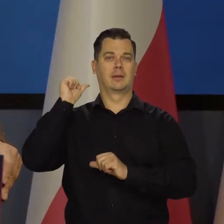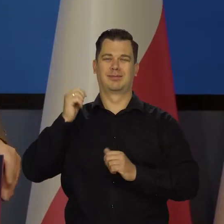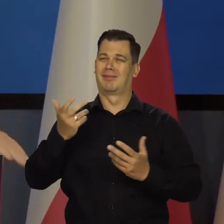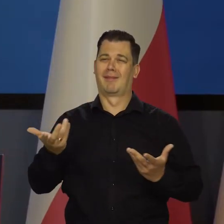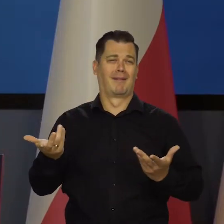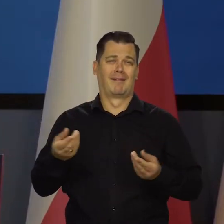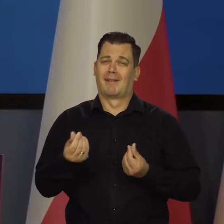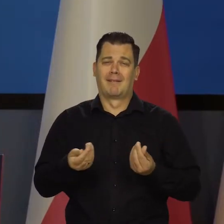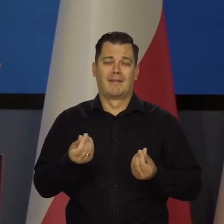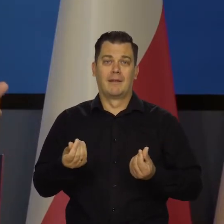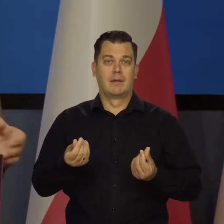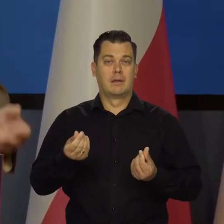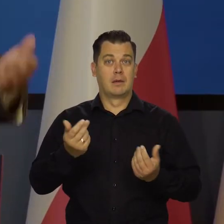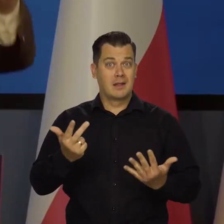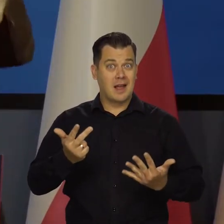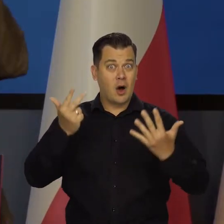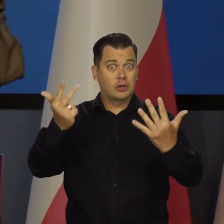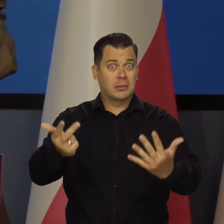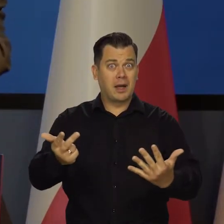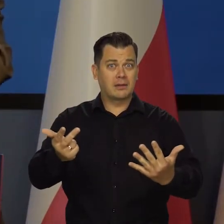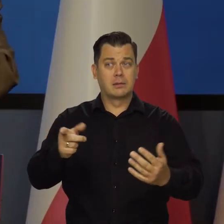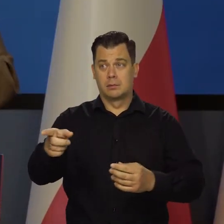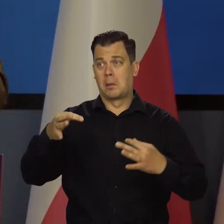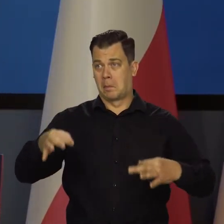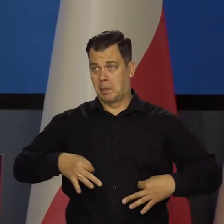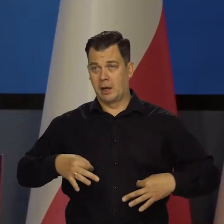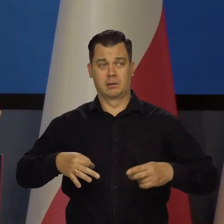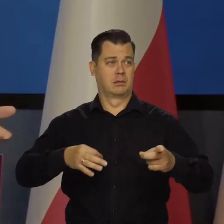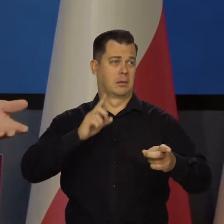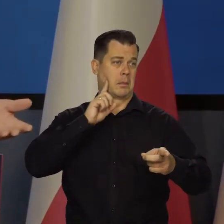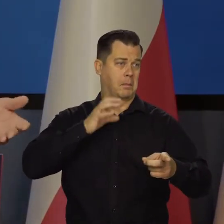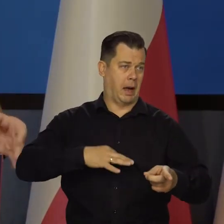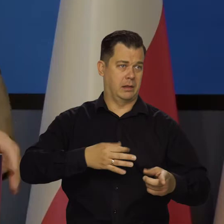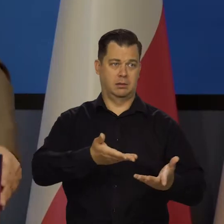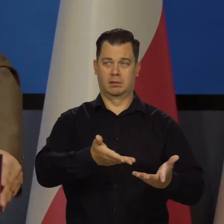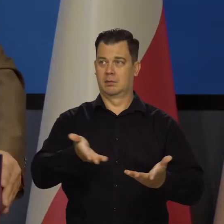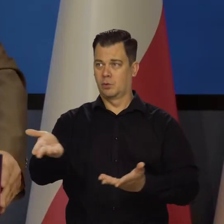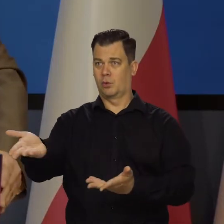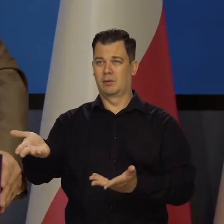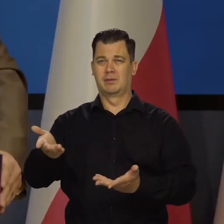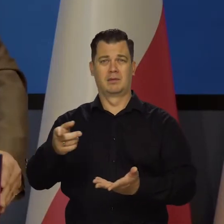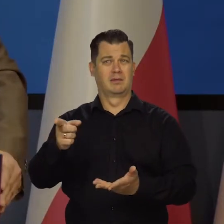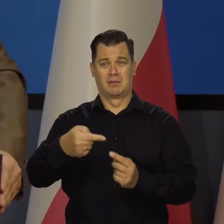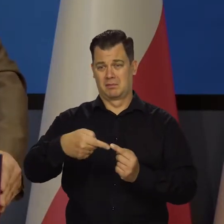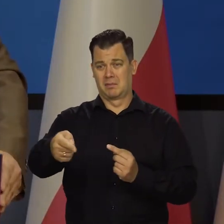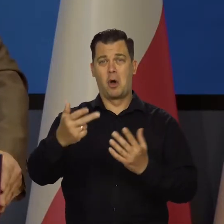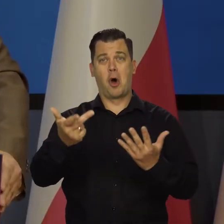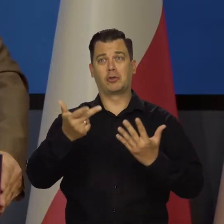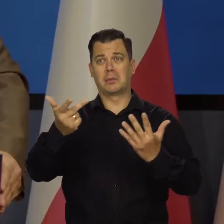A 8 lat to dla Pani, dla innej Pani, dla Pana? No to przecież szybko to się pojawi.